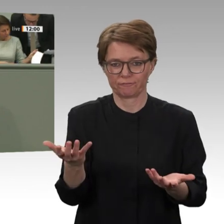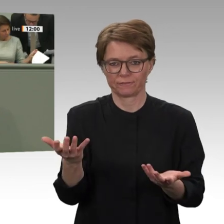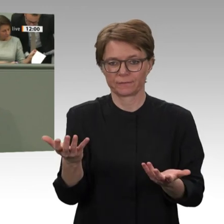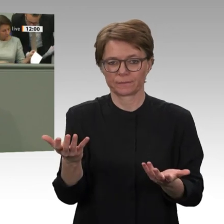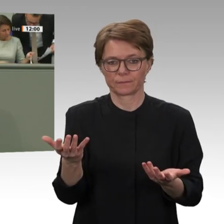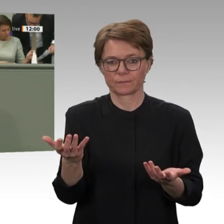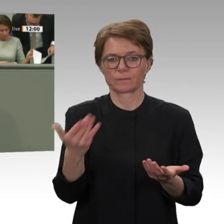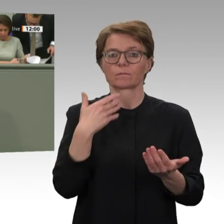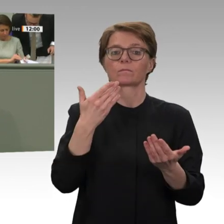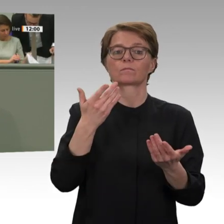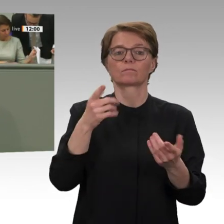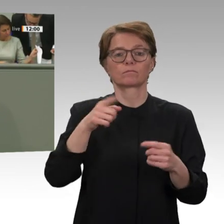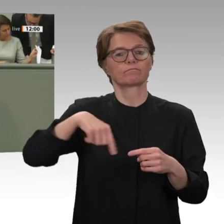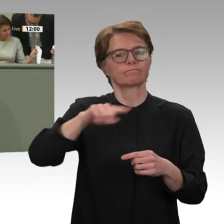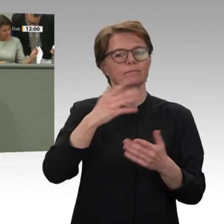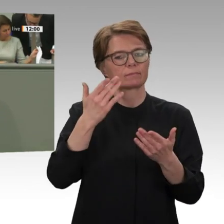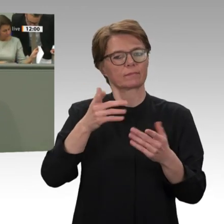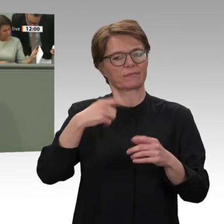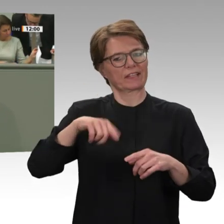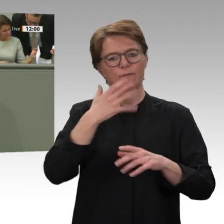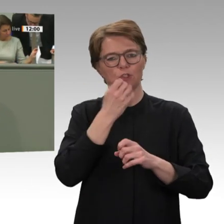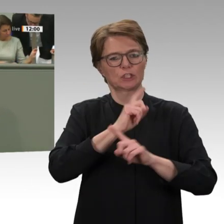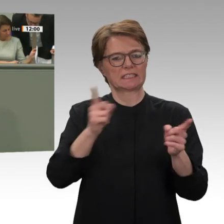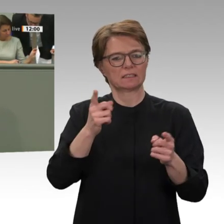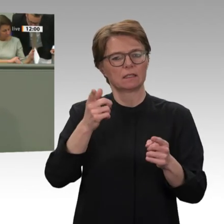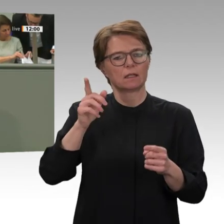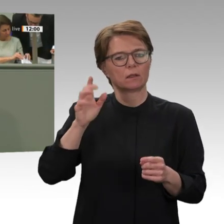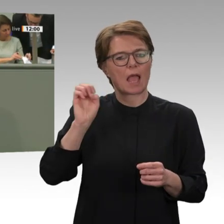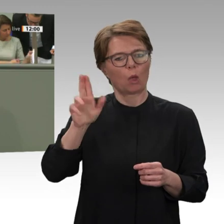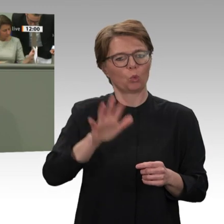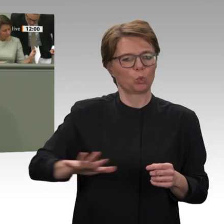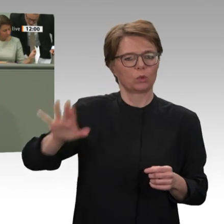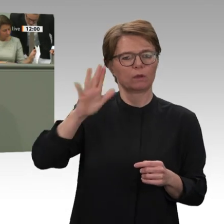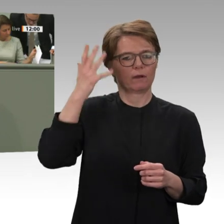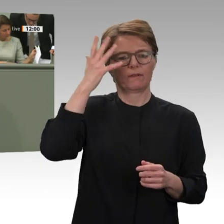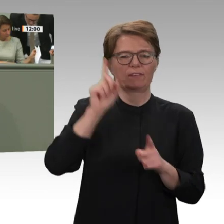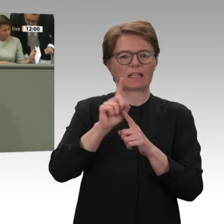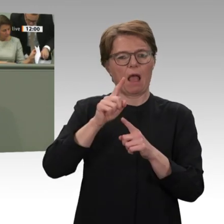Abwehr von Migrationsbewegungen aus Afrika nach Europa bezeichnet und gestützt